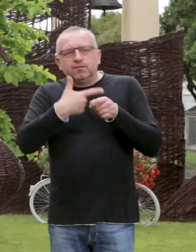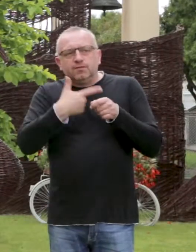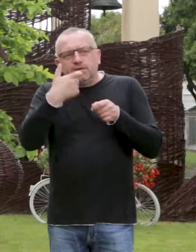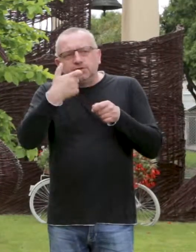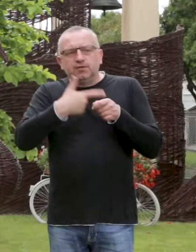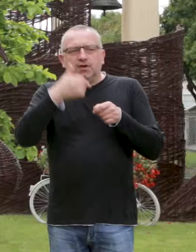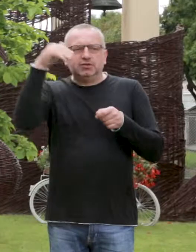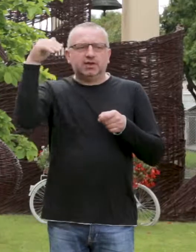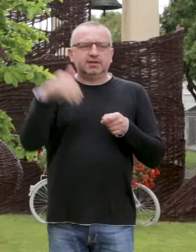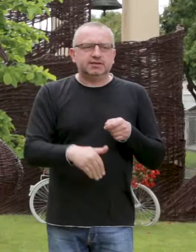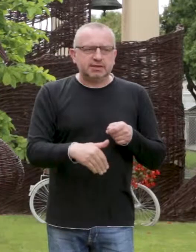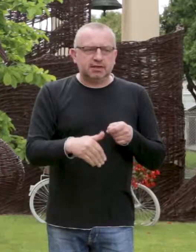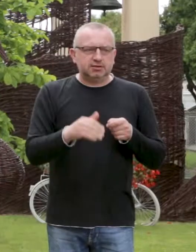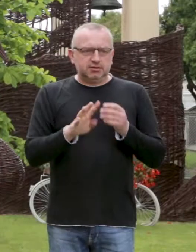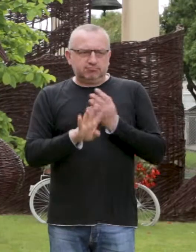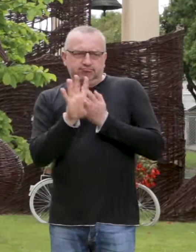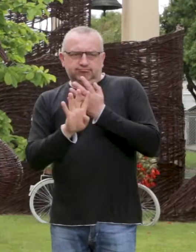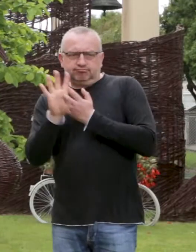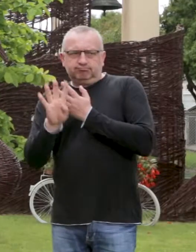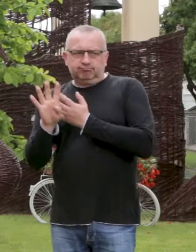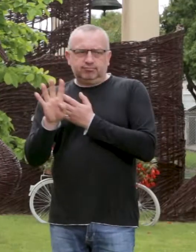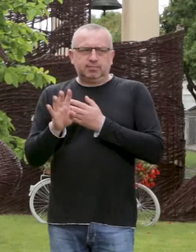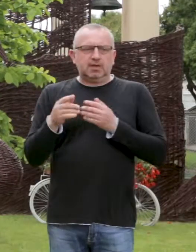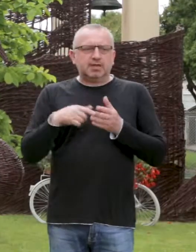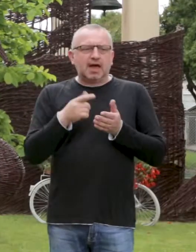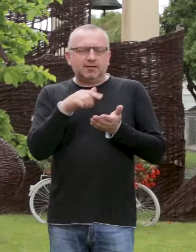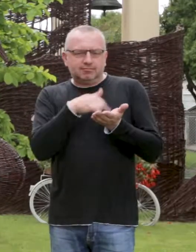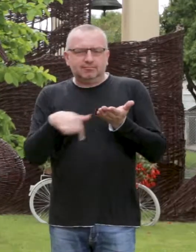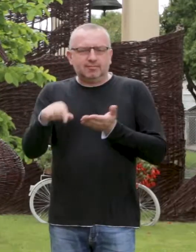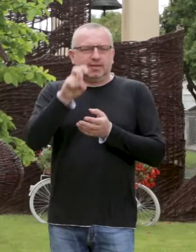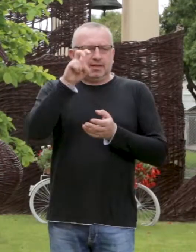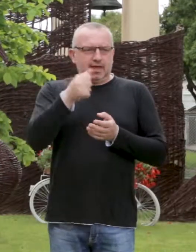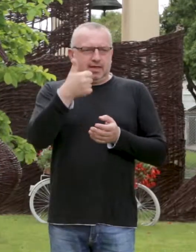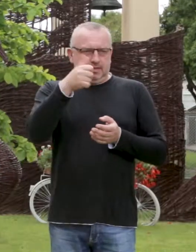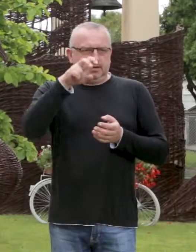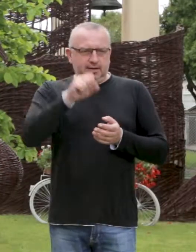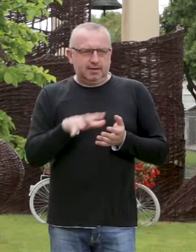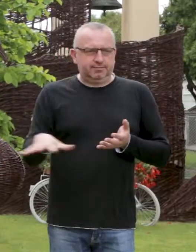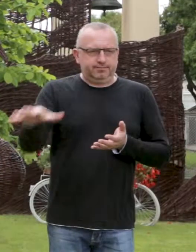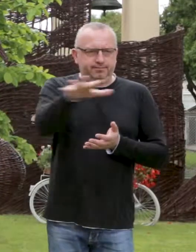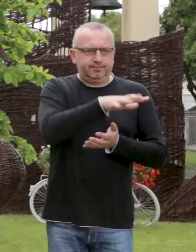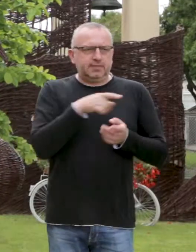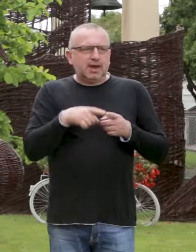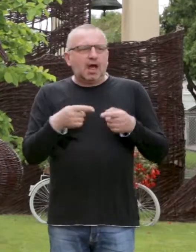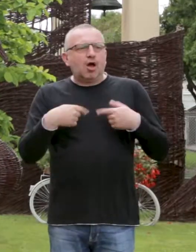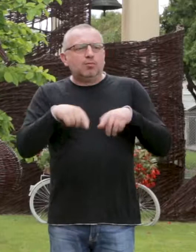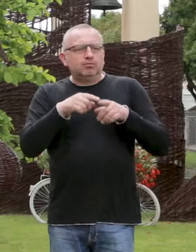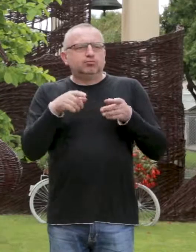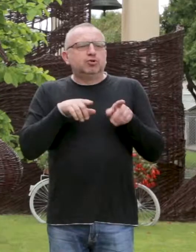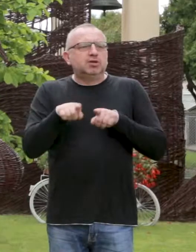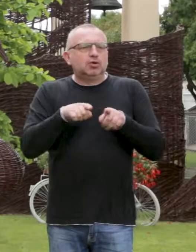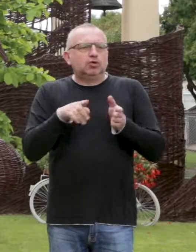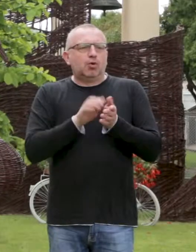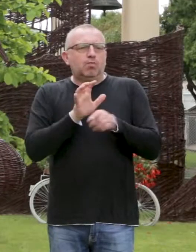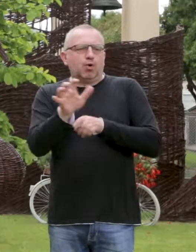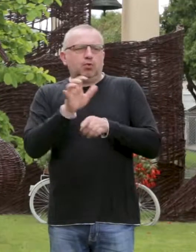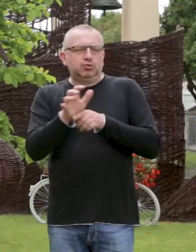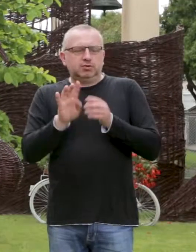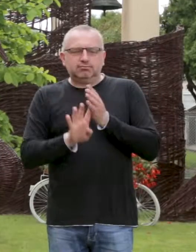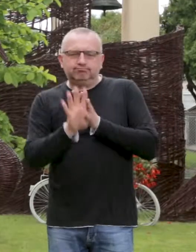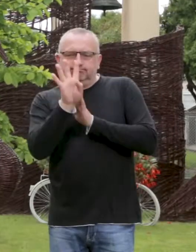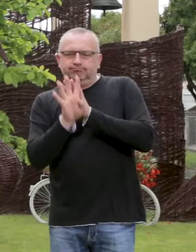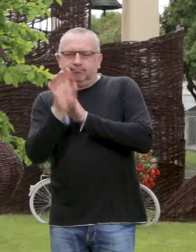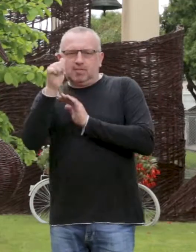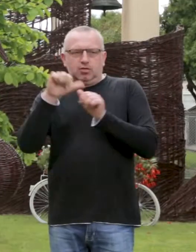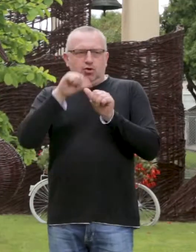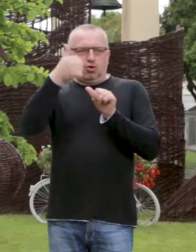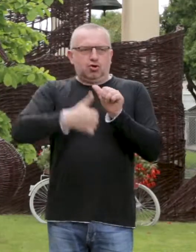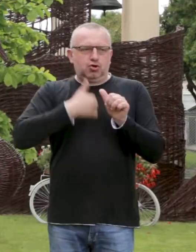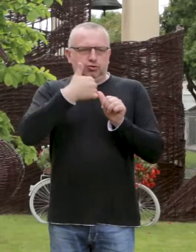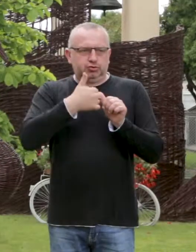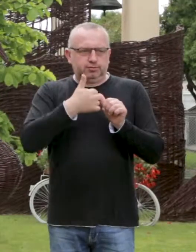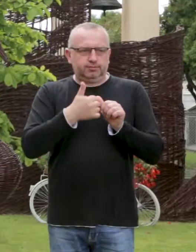Oczywiście przy dobrej pielęgnacji chemiczno-mechanicznej, oraz 125 tys. na hektar, dla gatunków przeznaczonych na użytkowanie 3 letnie.